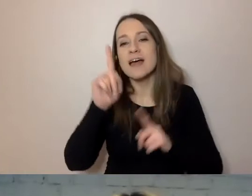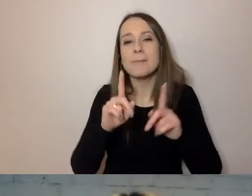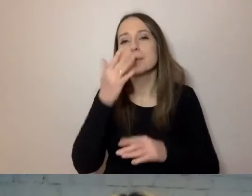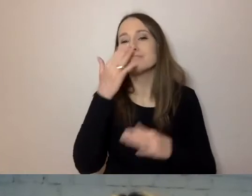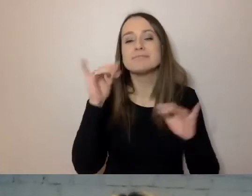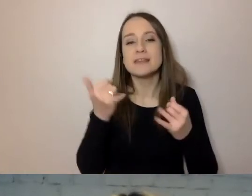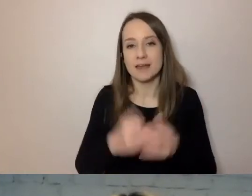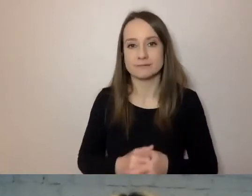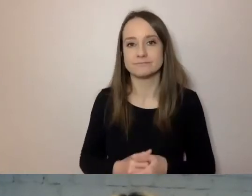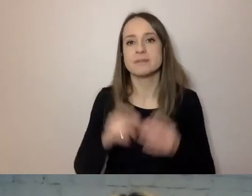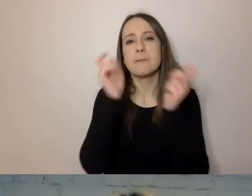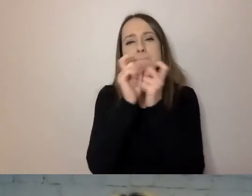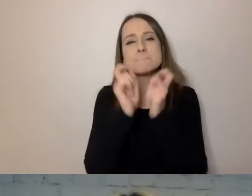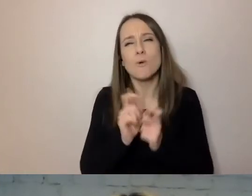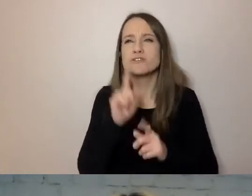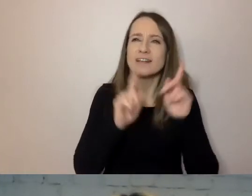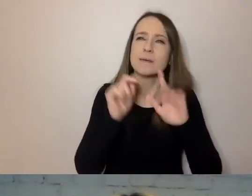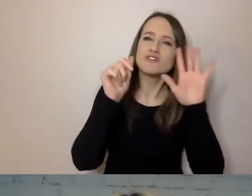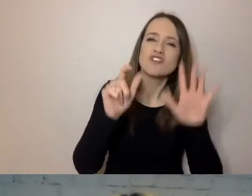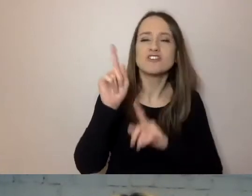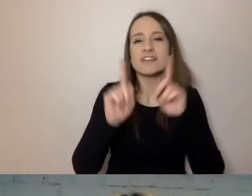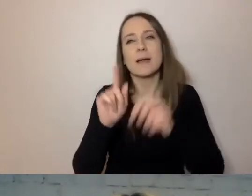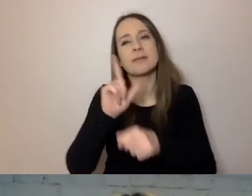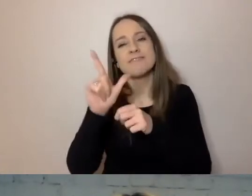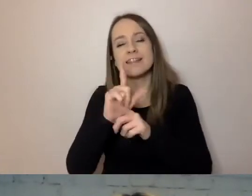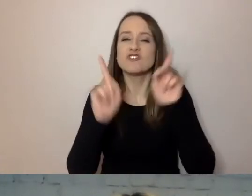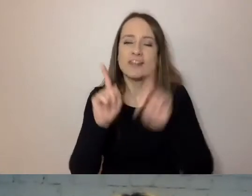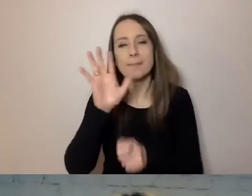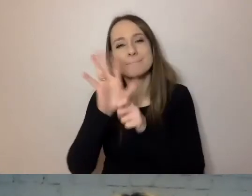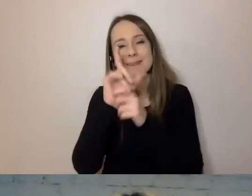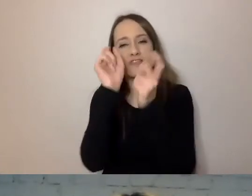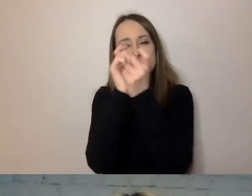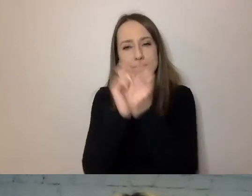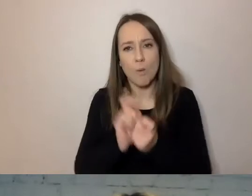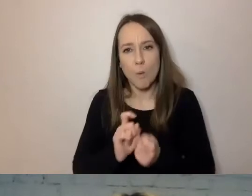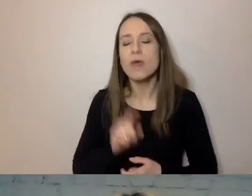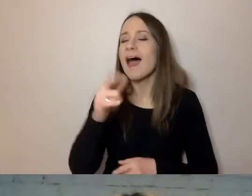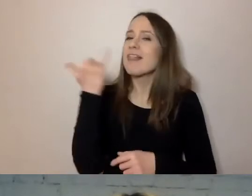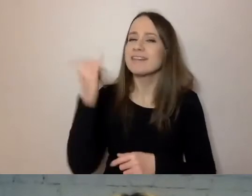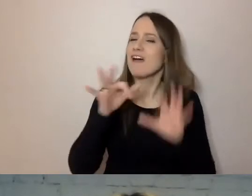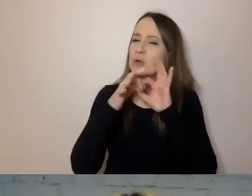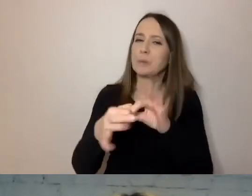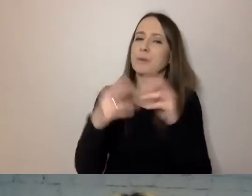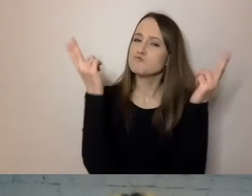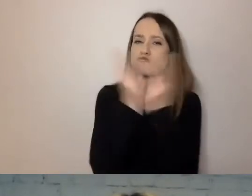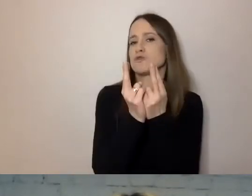Tych punktów raz jest 6, raz 12, raz 15, ale zawsze dotyczą tego samego i mają bardzo podobną formę.